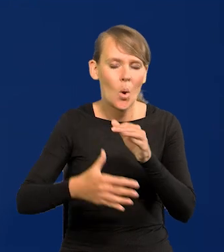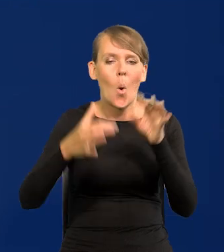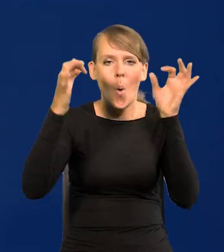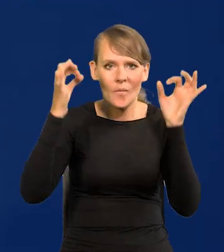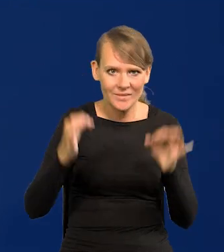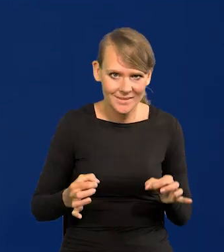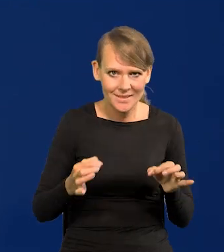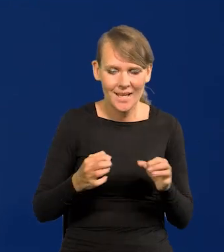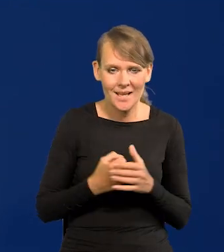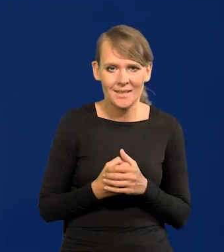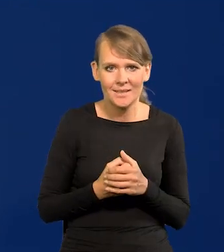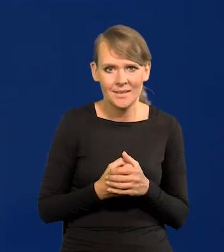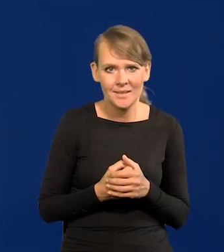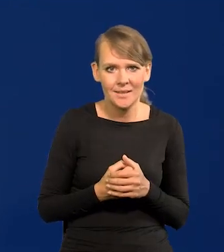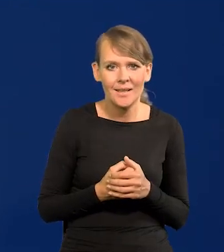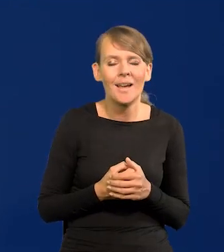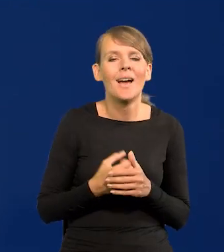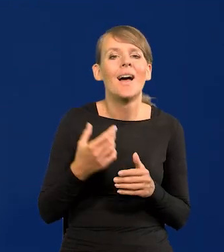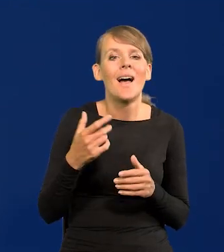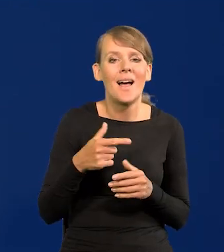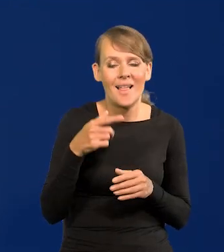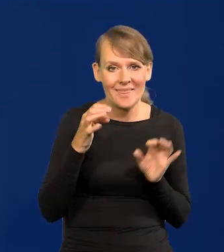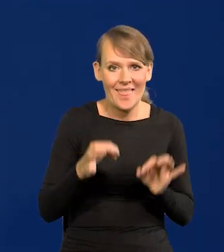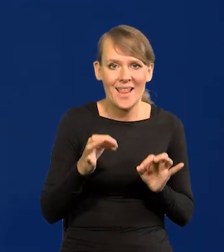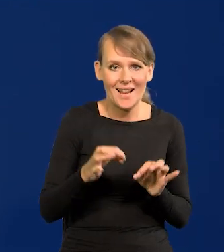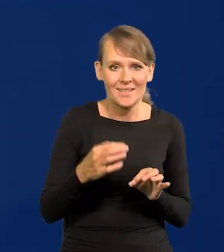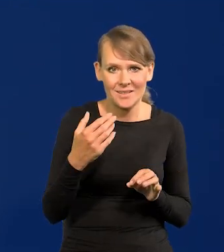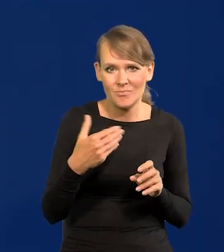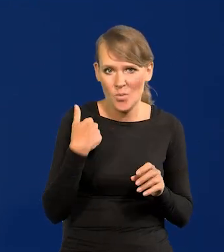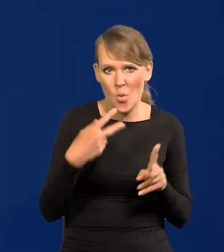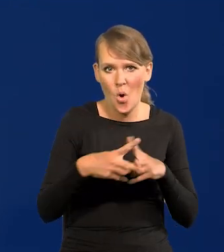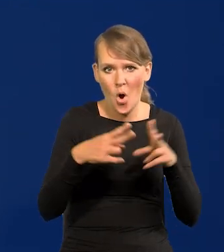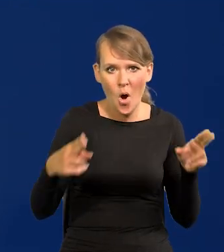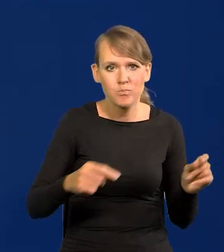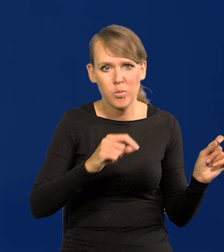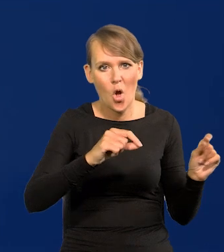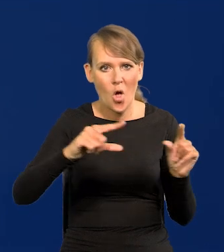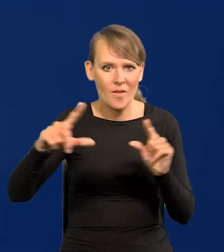Oficjalnie byliśmy cały czas w cyklu podwyżek, czyli cały czas trzymaliśmy